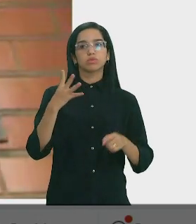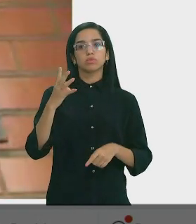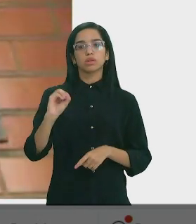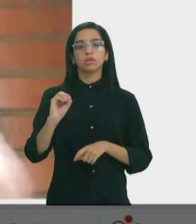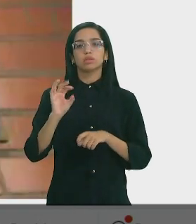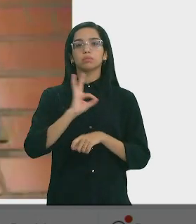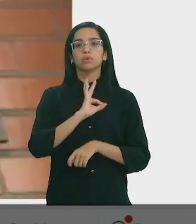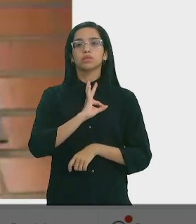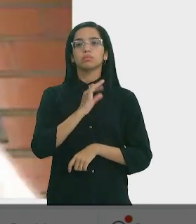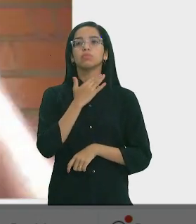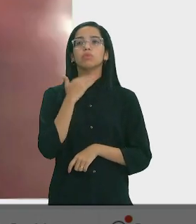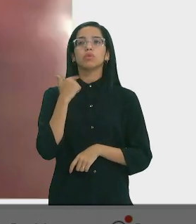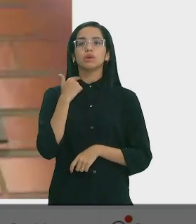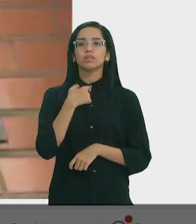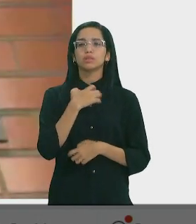Cel. Carlos Augusto - Dep. Estadual (PL)